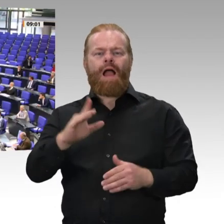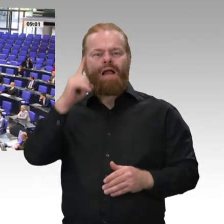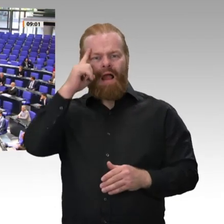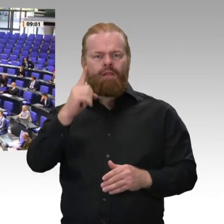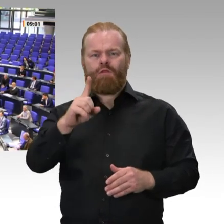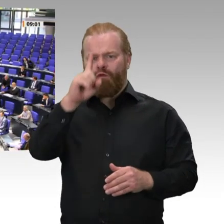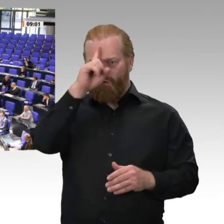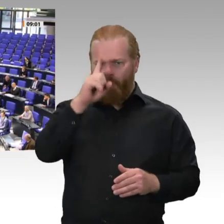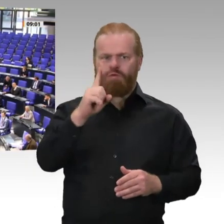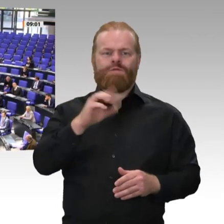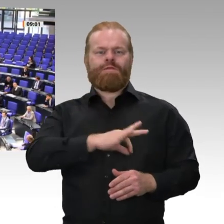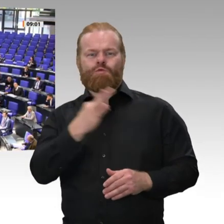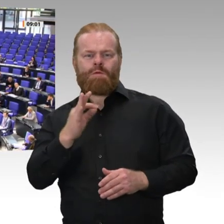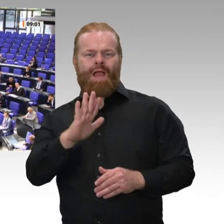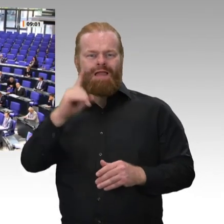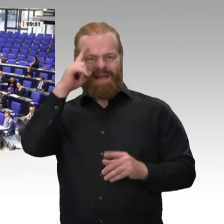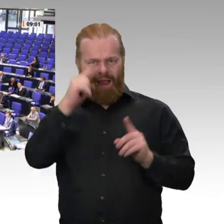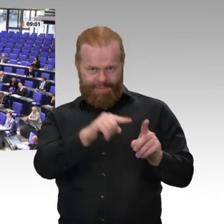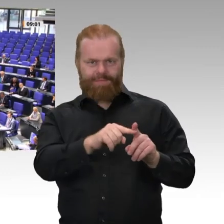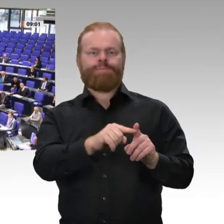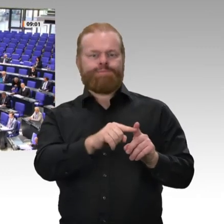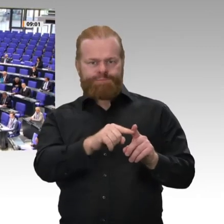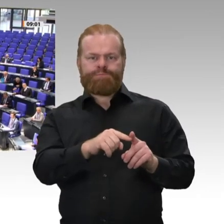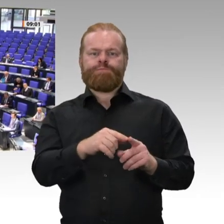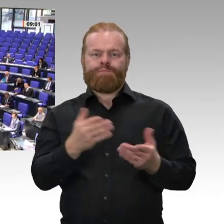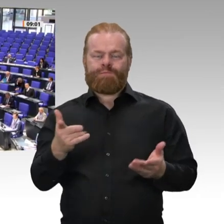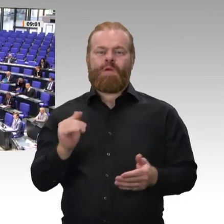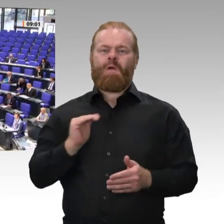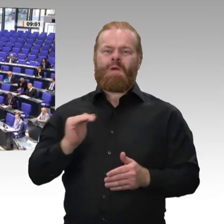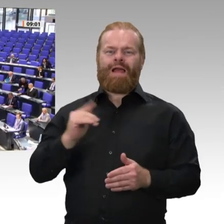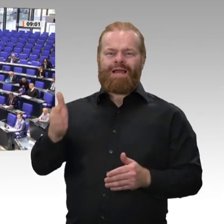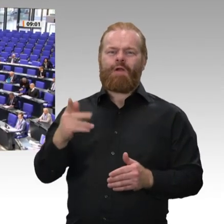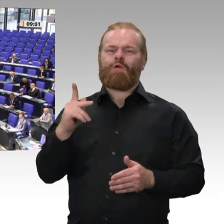Kollegen Kruse und Glöckner zu Mitgliedern des Beirats zum deutsch-französischen Zukunftswerk